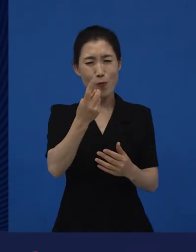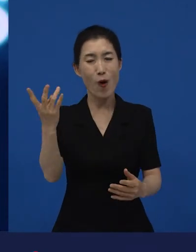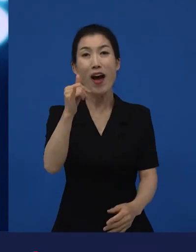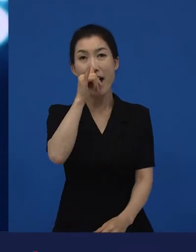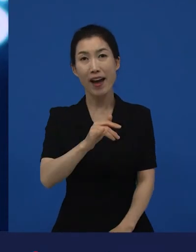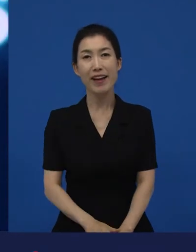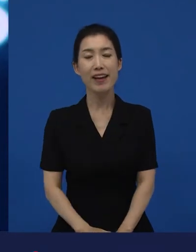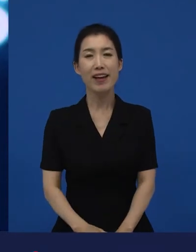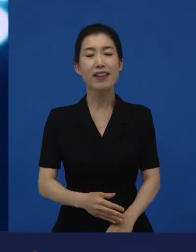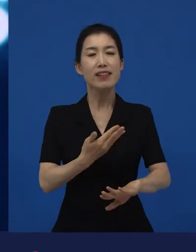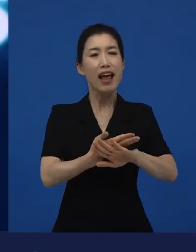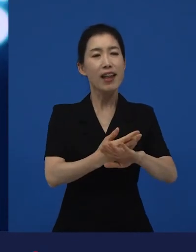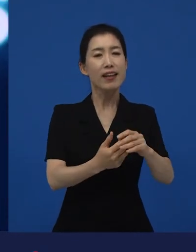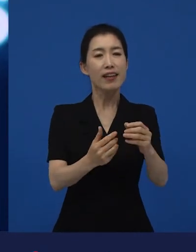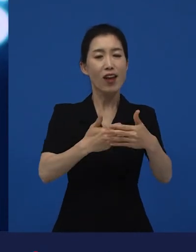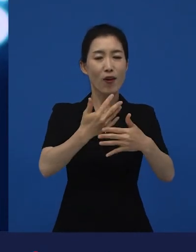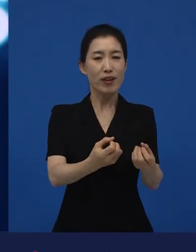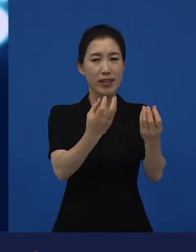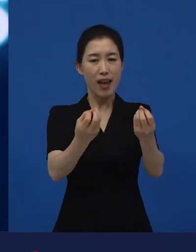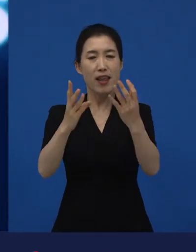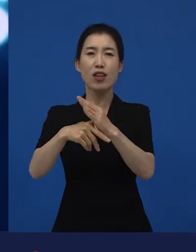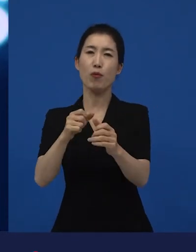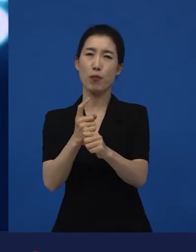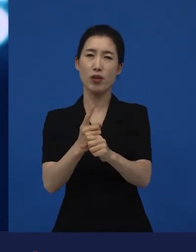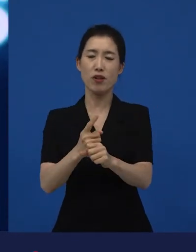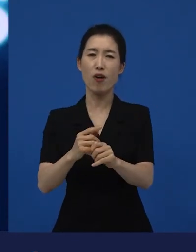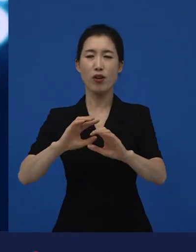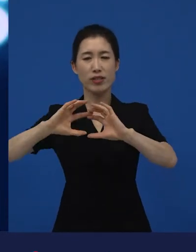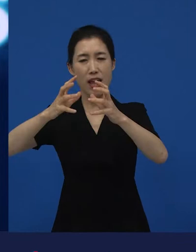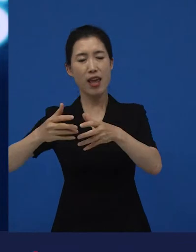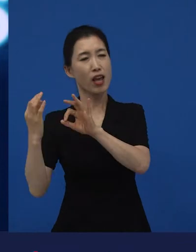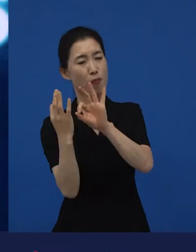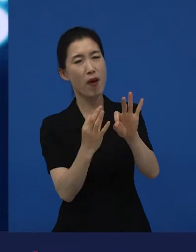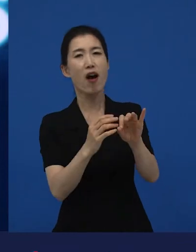그 영화제들에서 먼저 이 다양성 영화들이 관객과 만나게 됩니다.